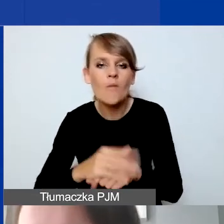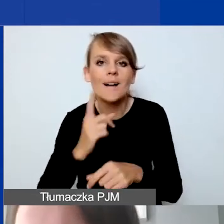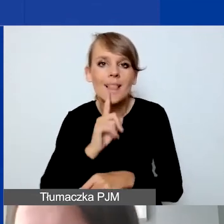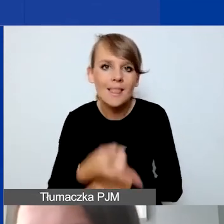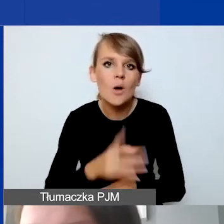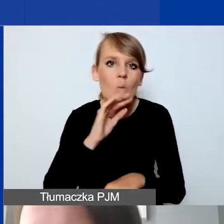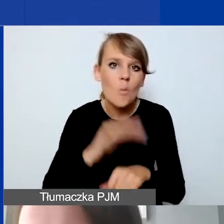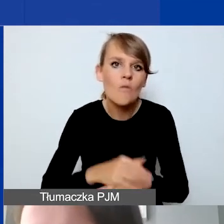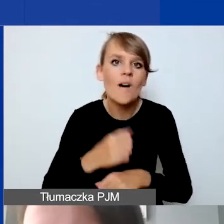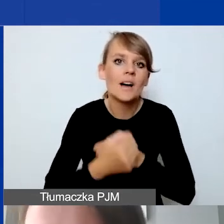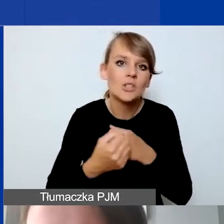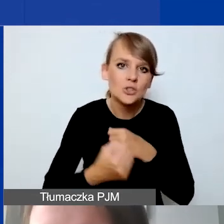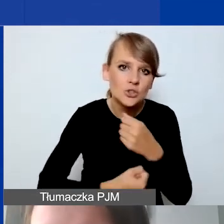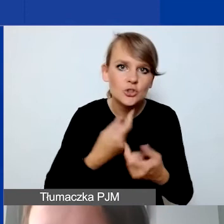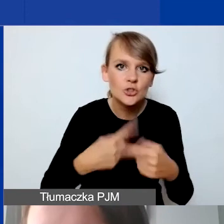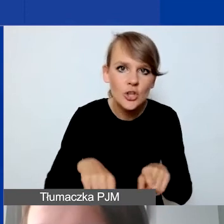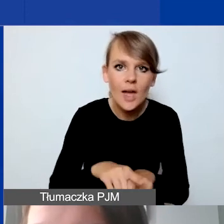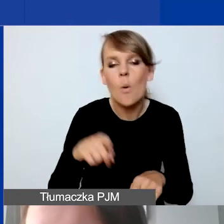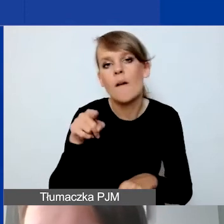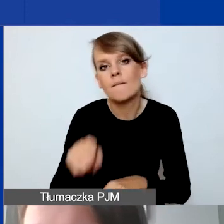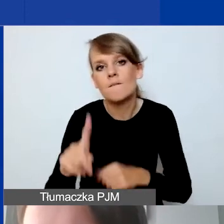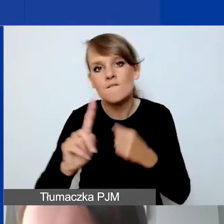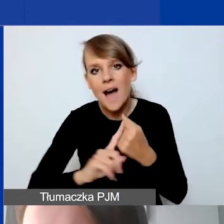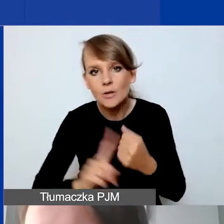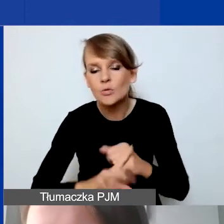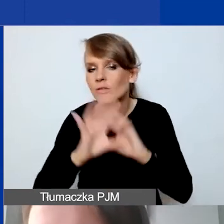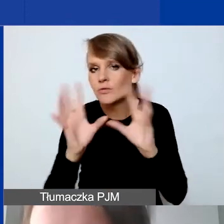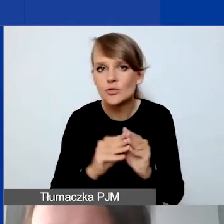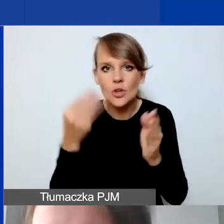faktur na wszystkie poniesione koszty, zgodnie z zapisami i wymogami